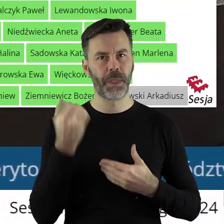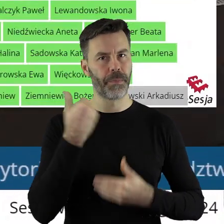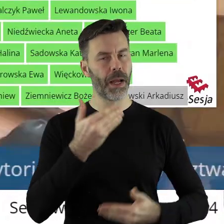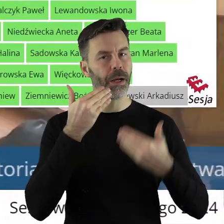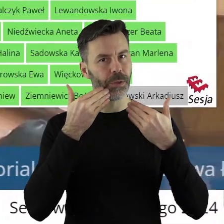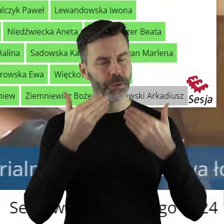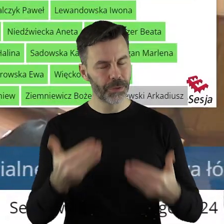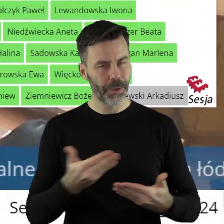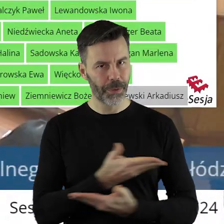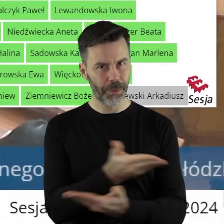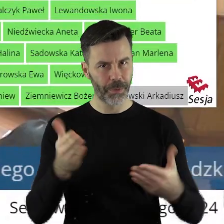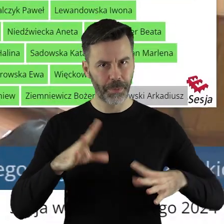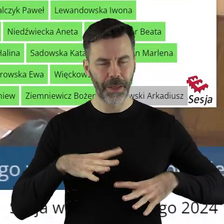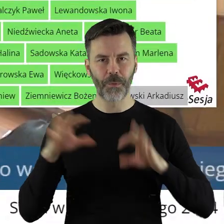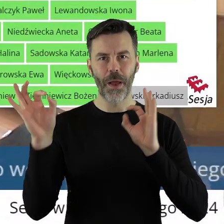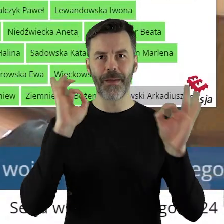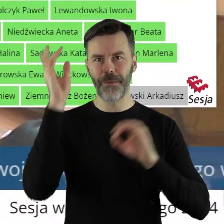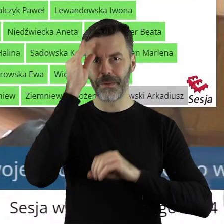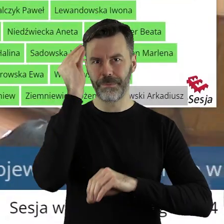Dziękuję bardzo państwu radnym. Informuję państwa radnych,